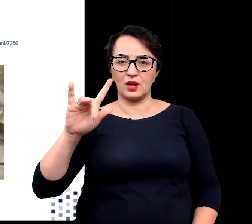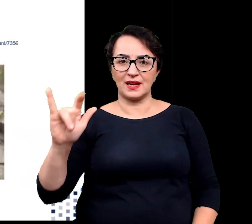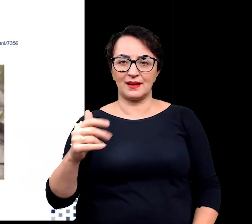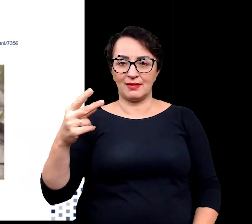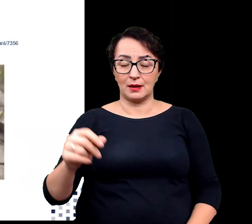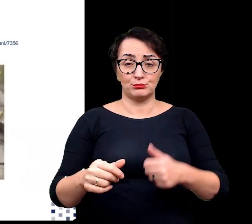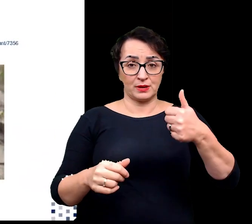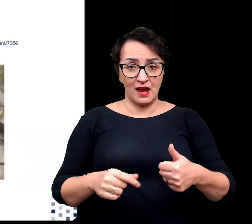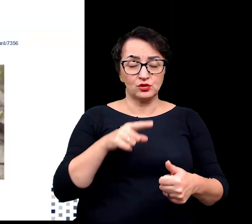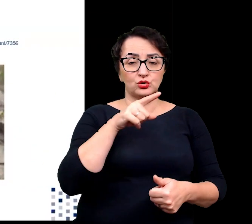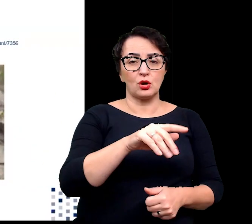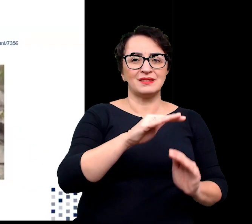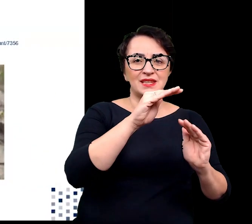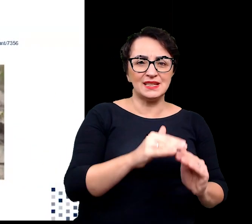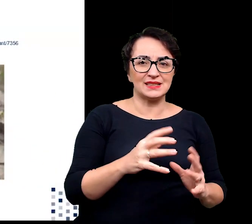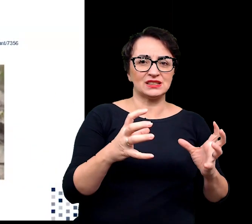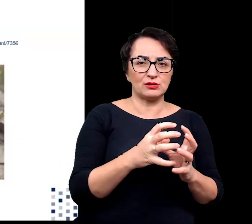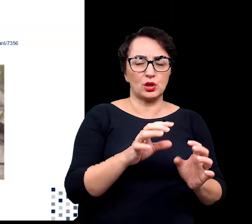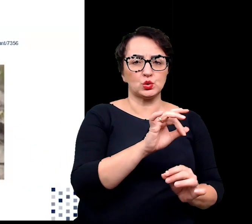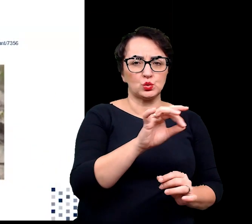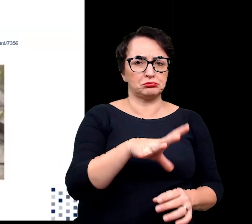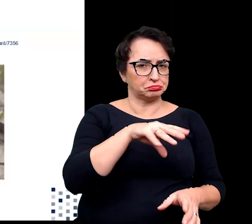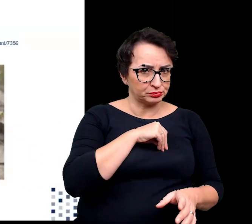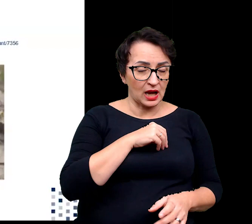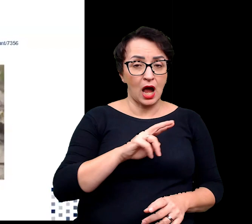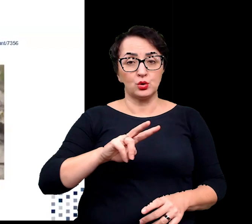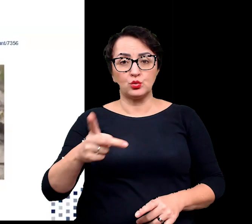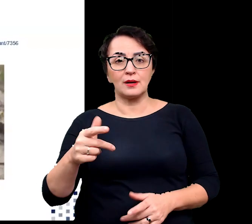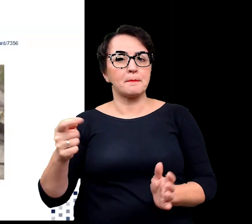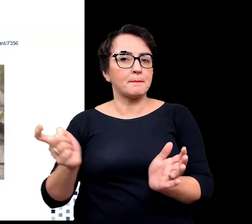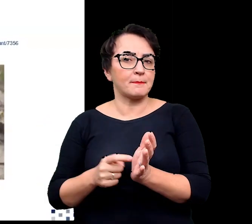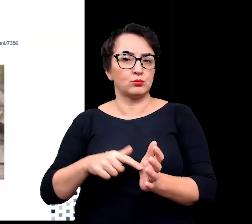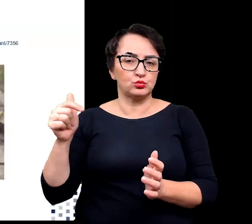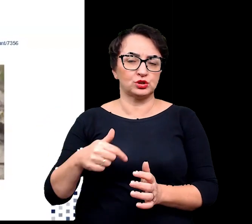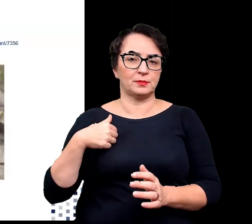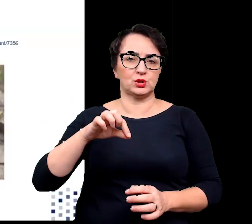podczas gdy halofity obligatoryjne potrzebują ich, aby przetrwać i rosnąć.